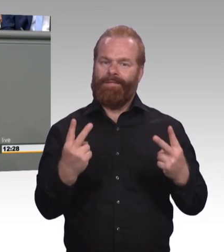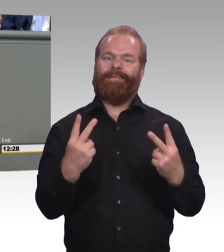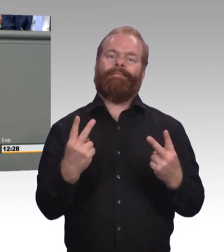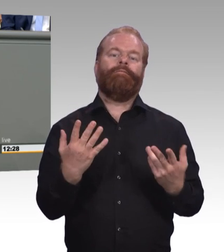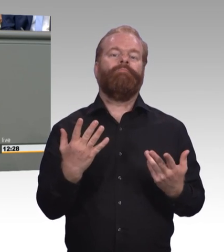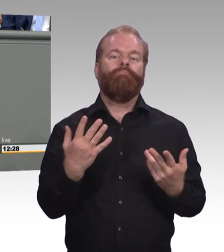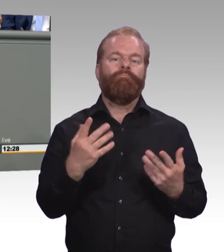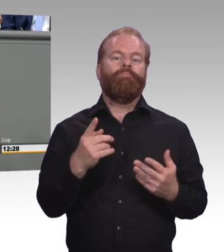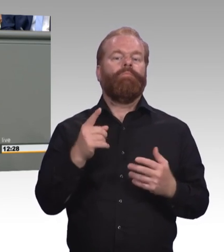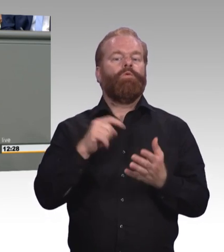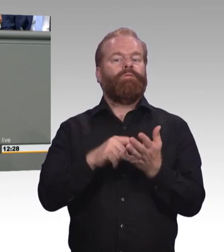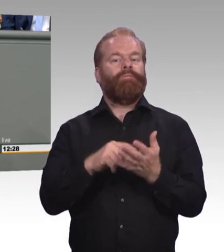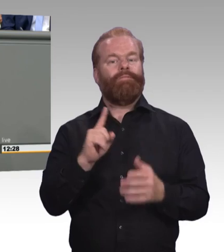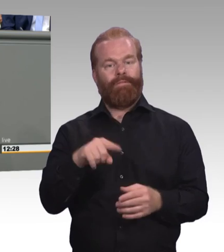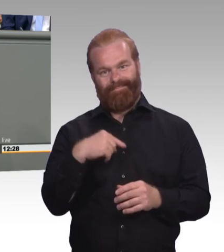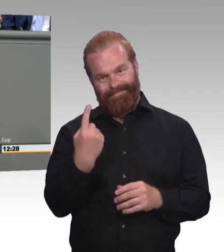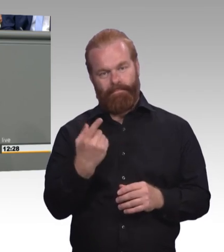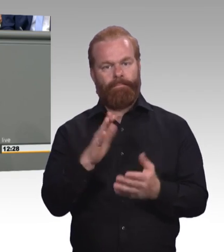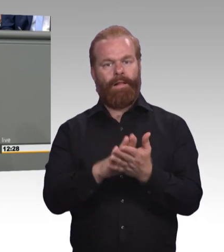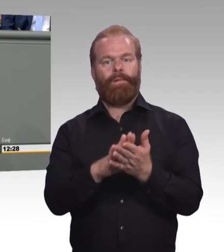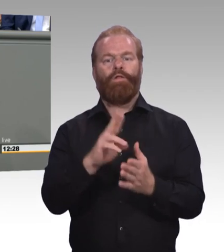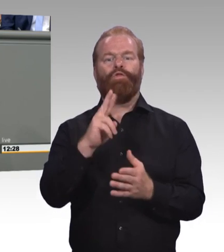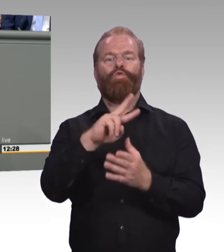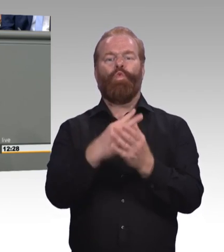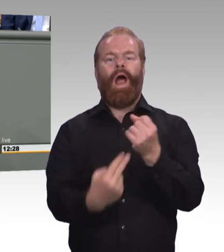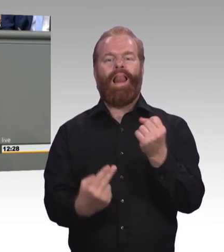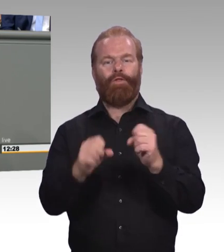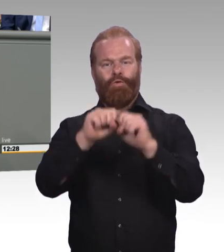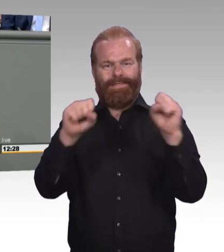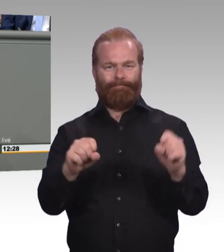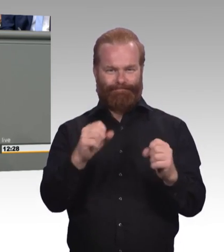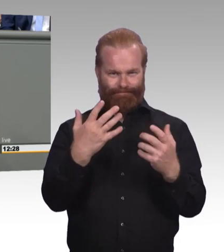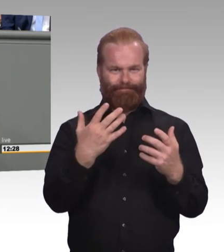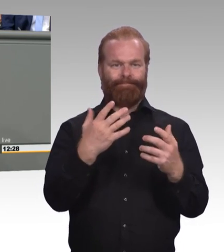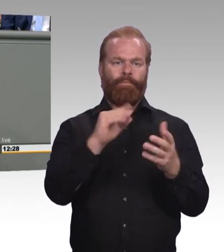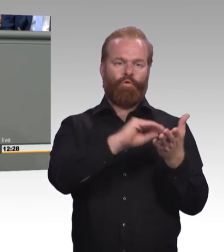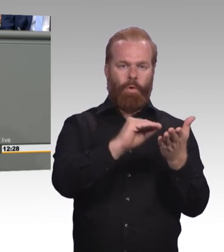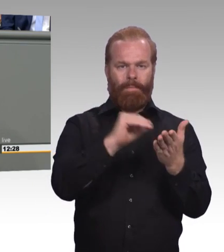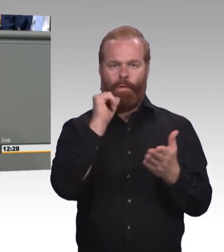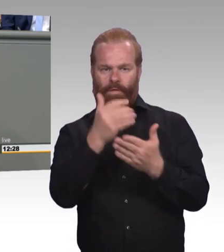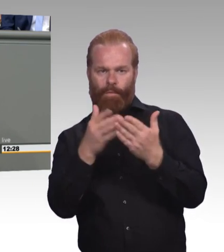das wird nicht der letzte Schritt an der Stelle sein. Dass zum Beispiel der Bundestag im letzten Jahr eine Enquete Kommission ins Leben gerufen hat,